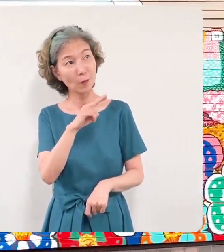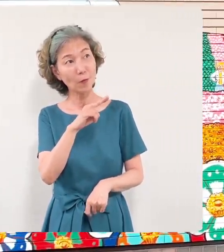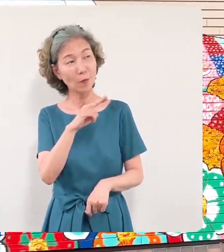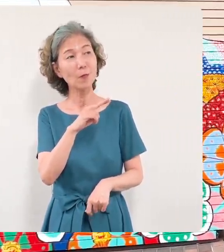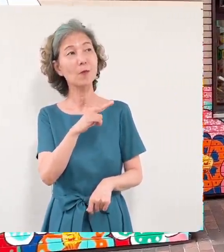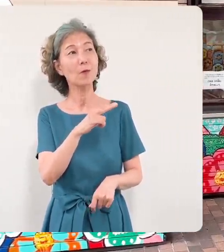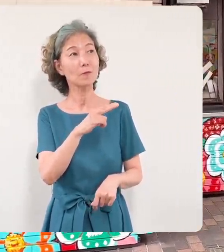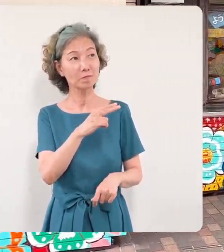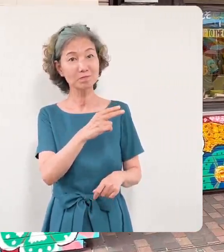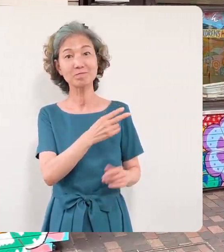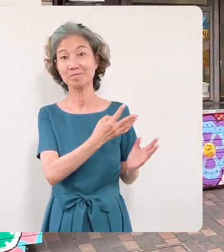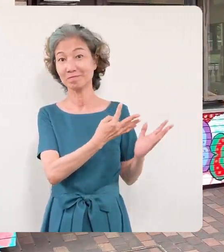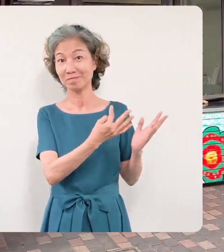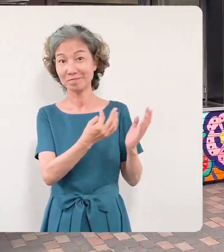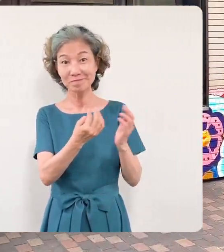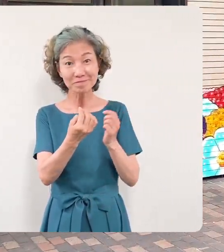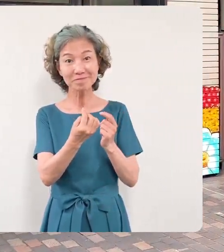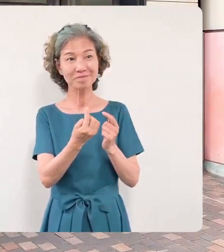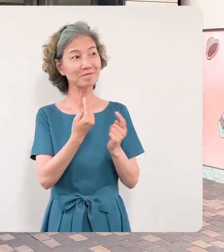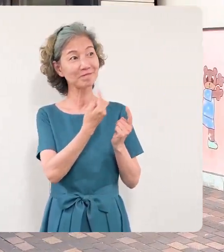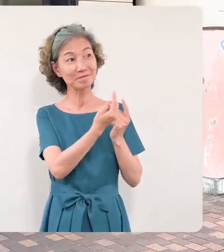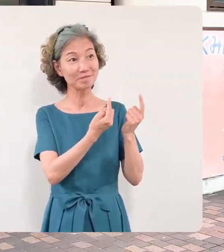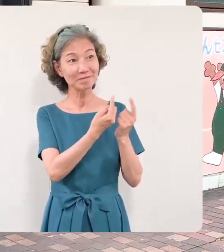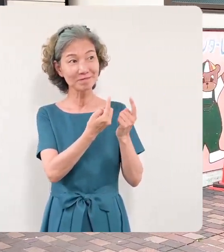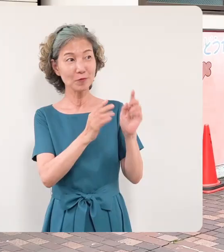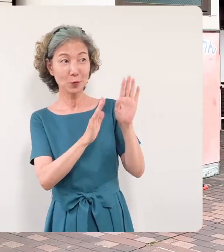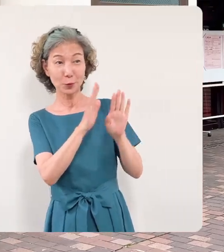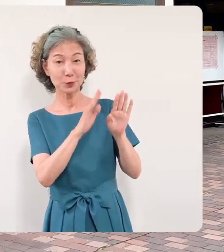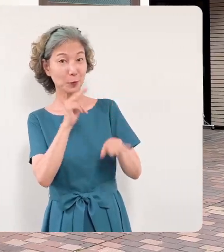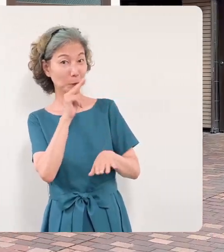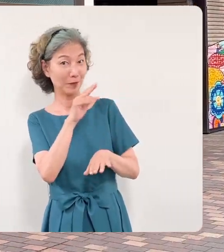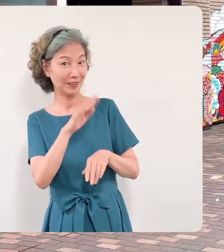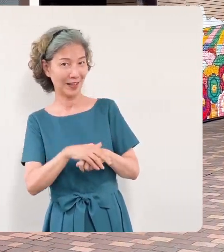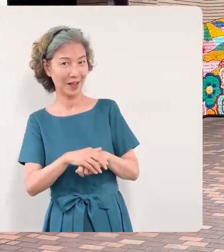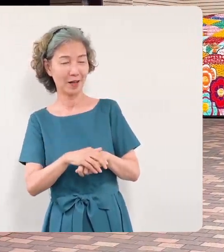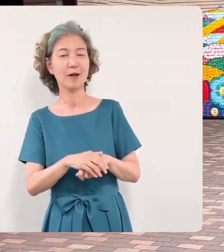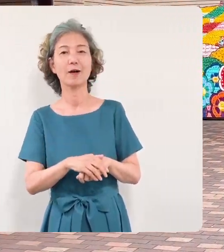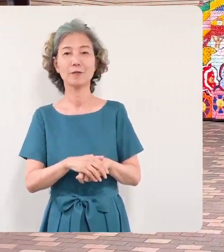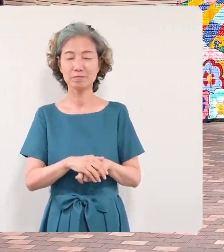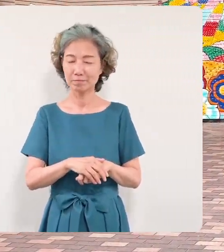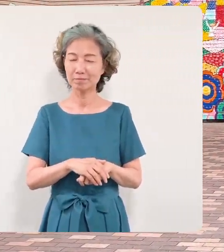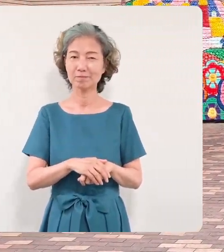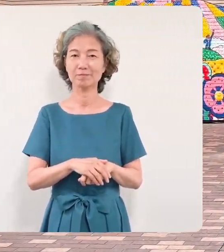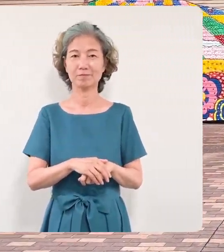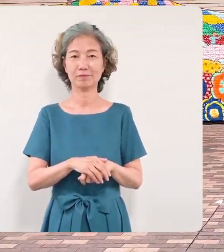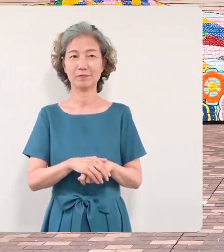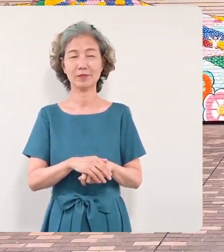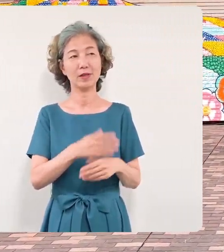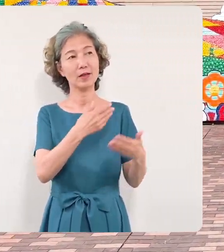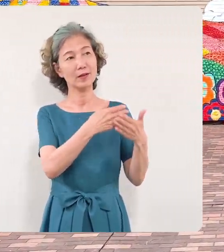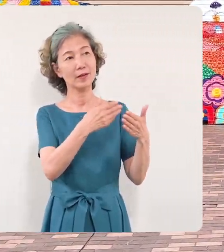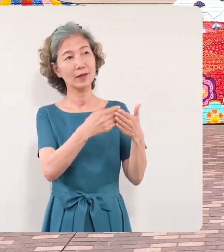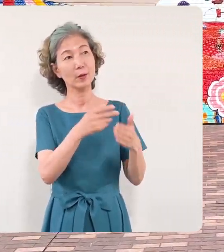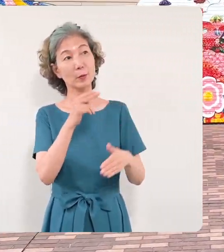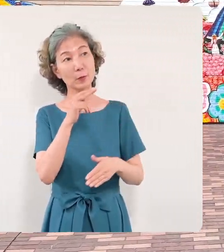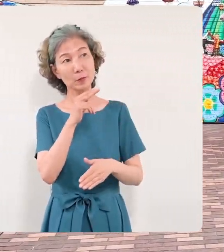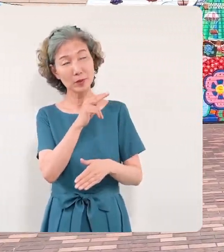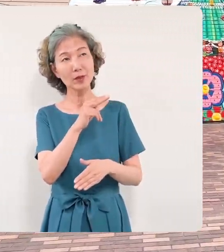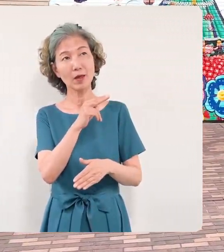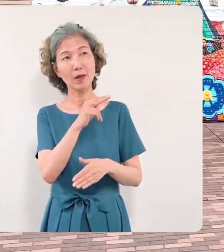拝見いたしましたそれぞれの皆 さんがこの壁画を見てさまざまな